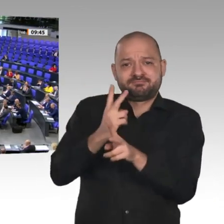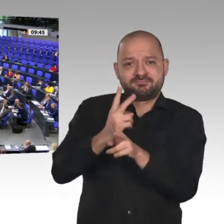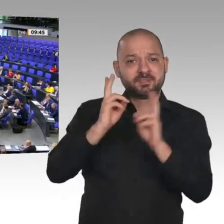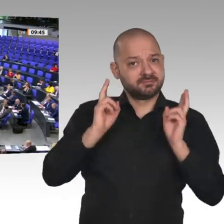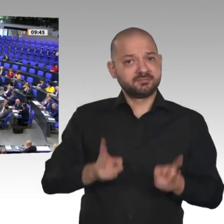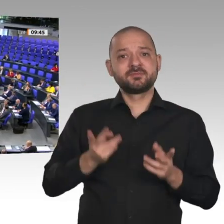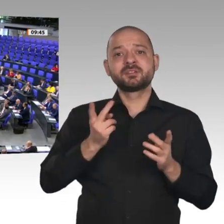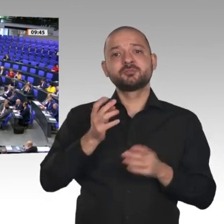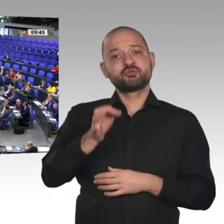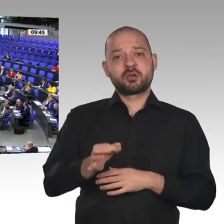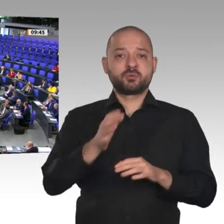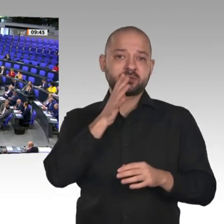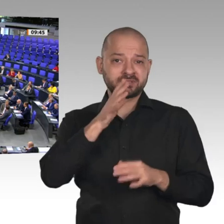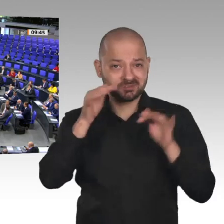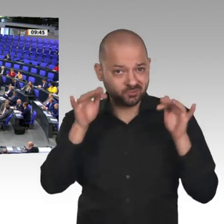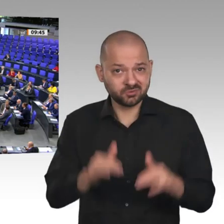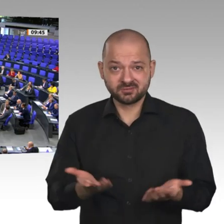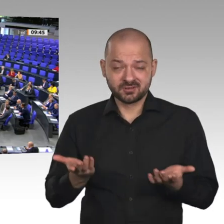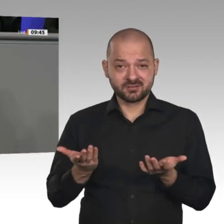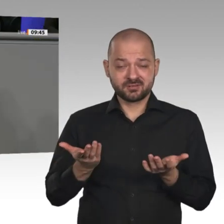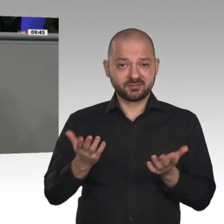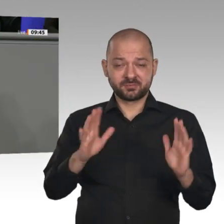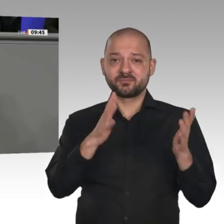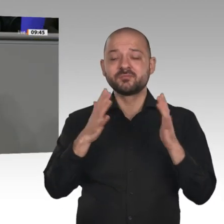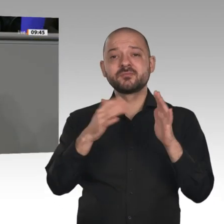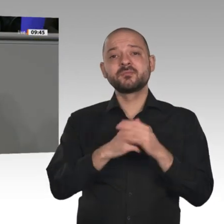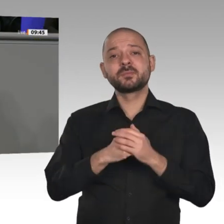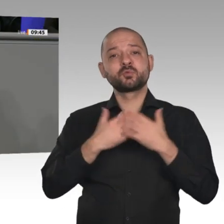kann auf dem Prinzip Chaos Investitionsentscheidungen gründen. Das traurigste Beispiel dafür